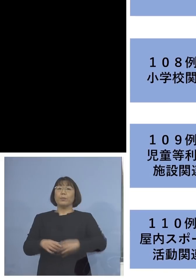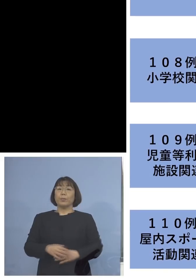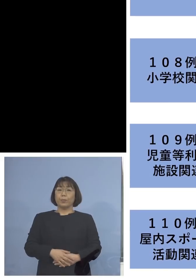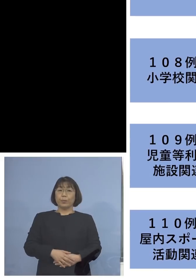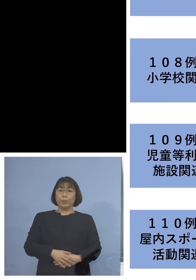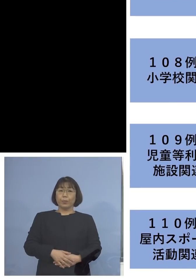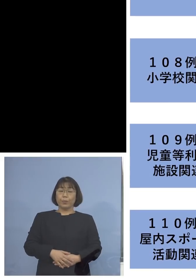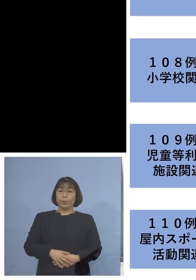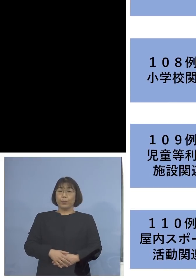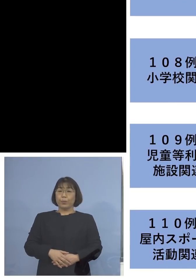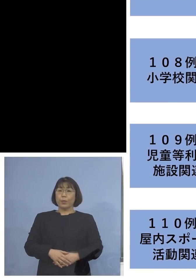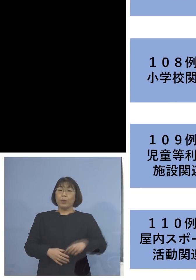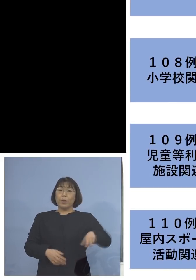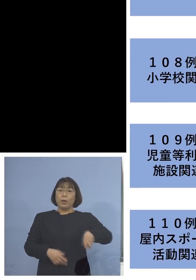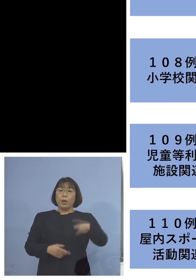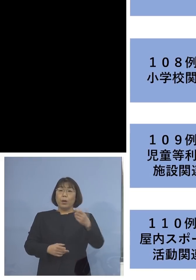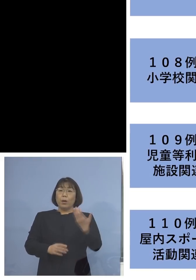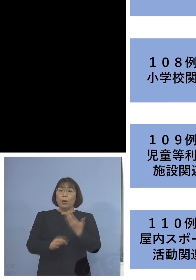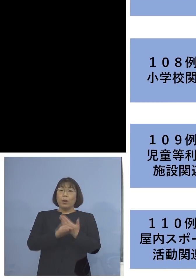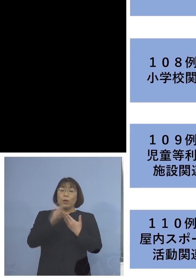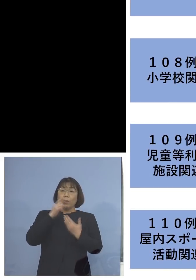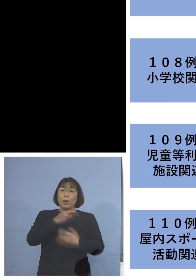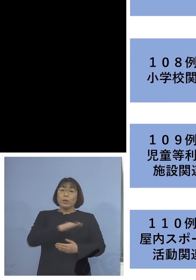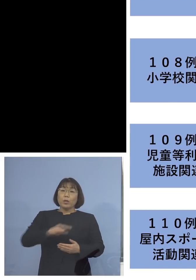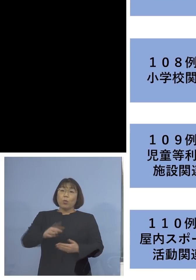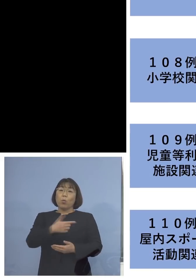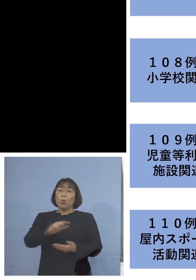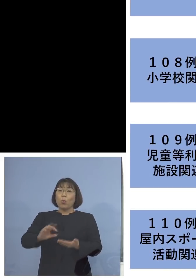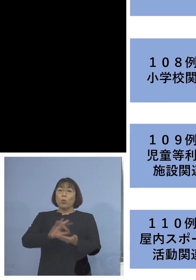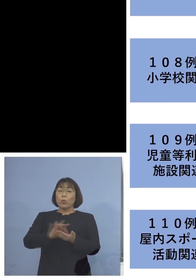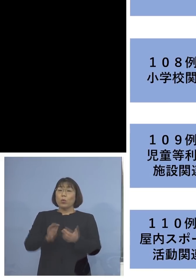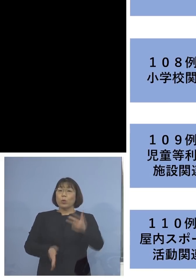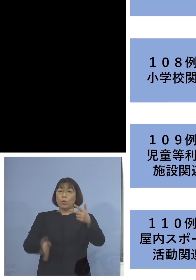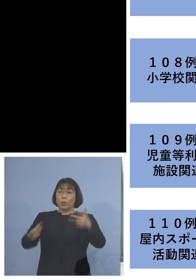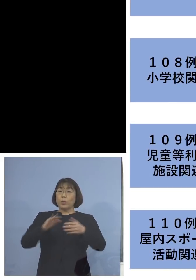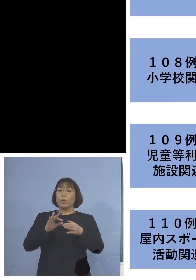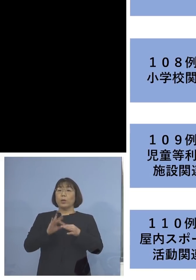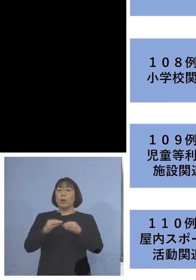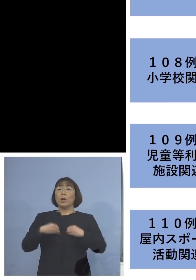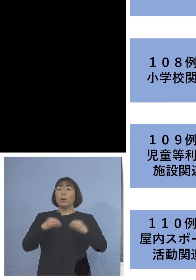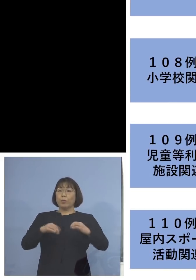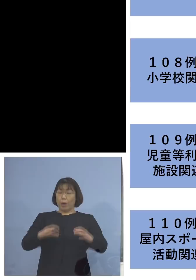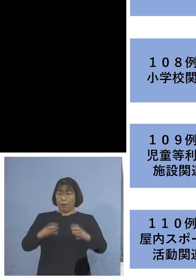また「109例目児童等利用施設 関連クラスター」、二次感染1名